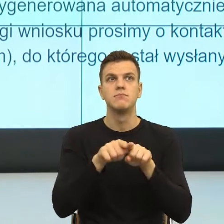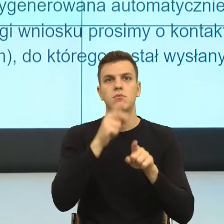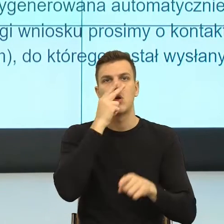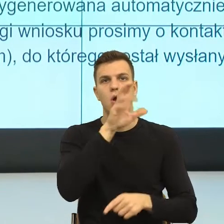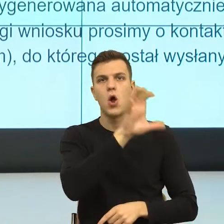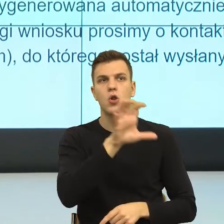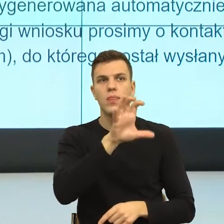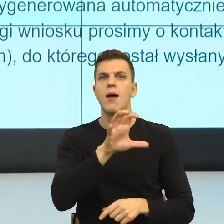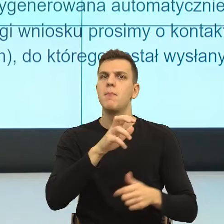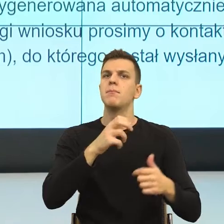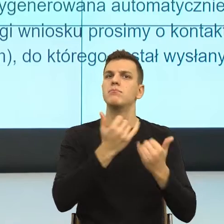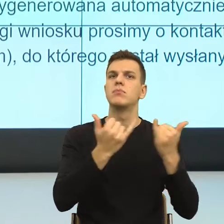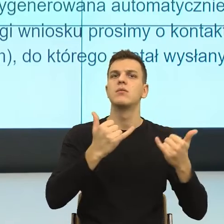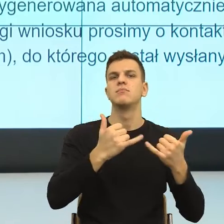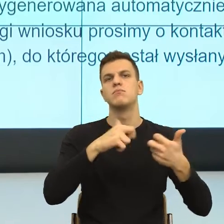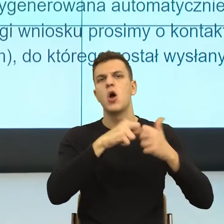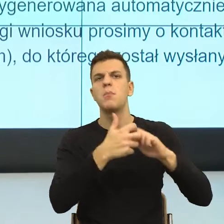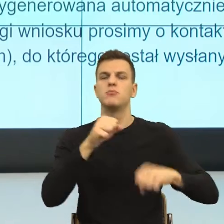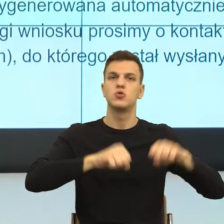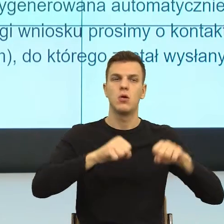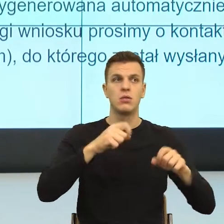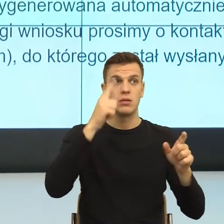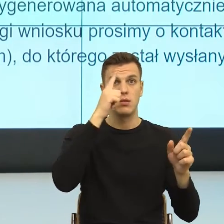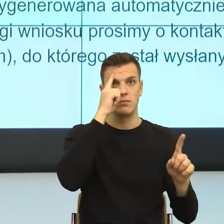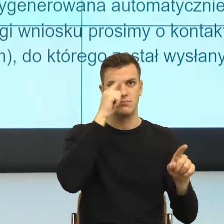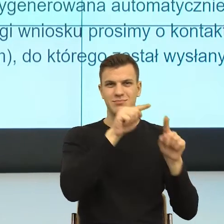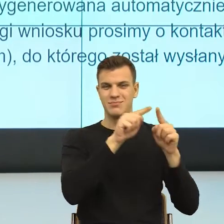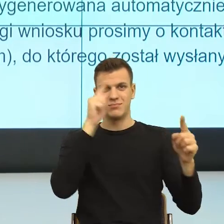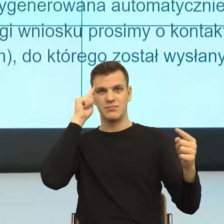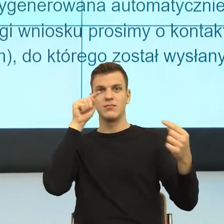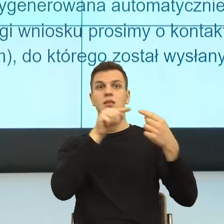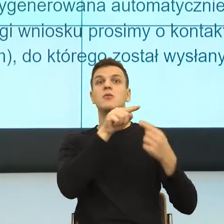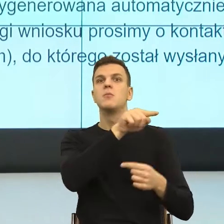No więc tutaj też pomyślałam sobie, że może by poszukać innych formuł,